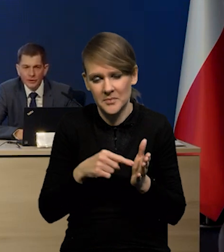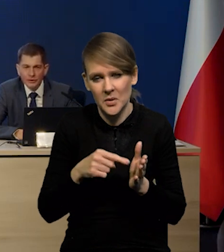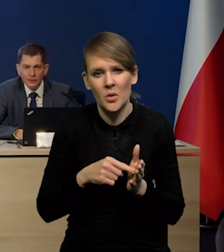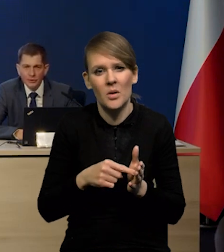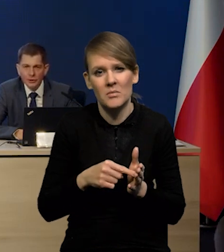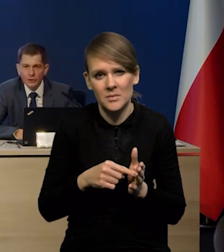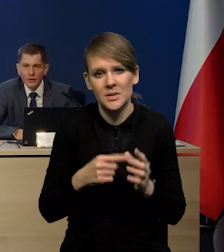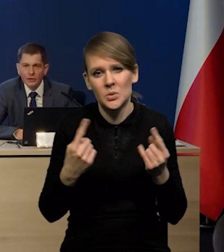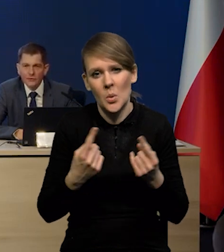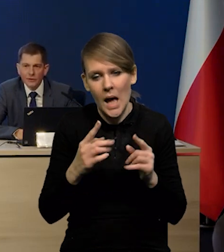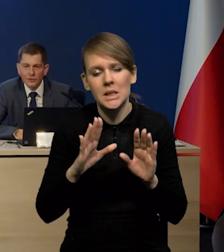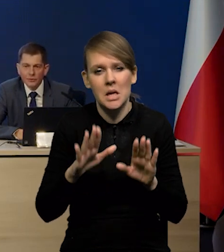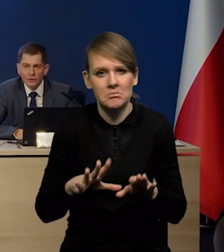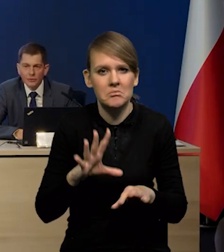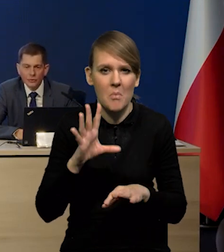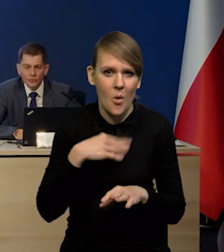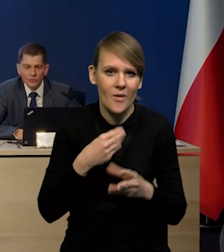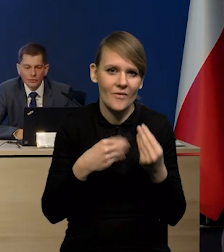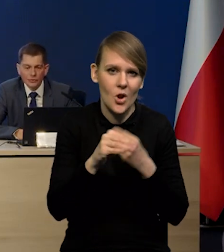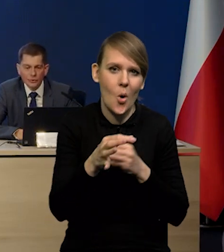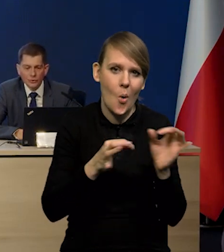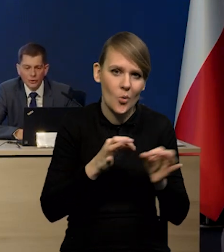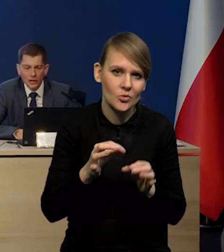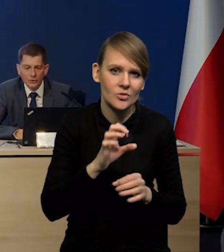Zawsze można zwiększyć oszczędności w zużyciu gazu,